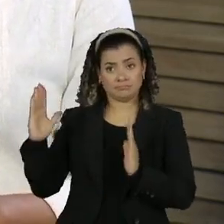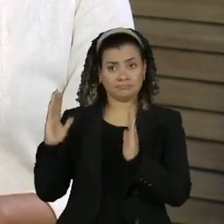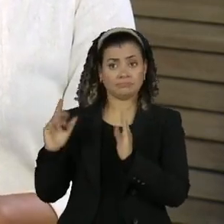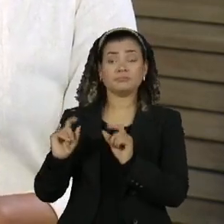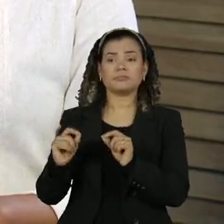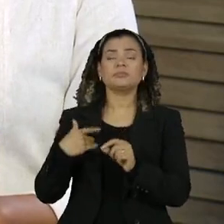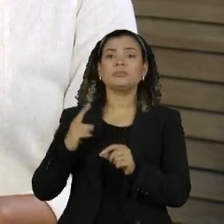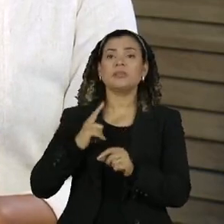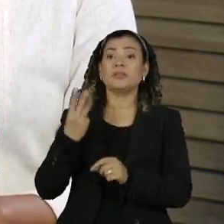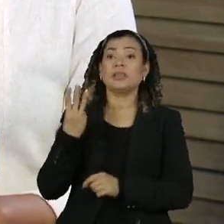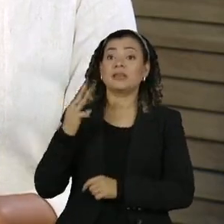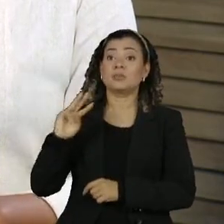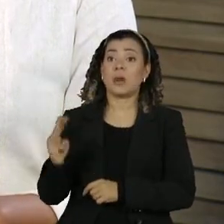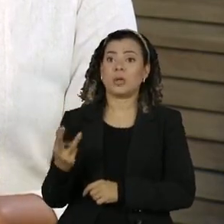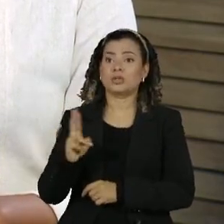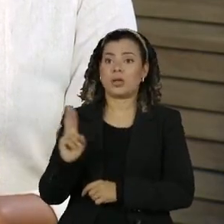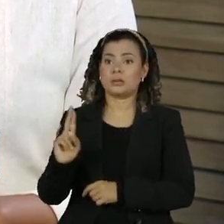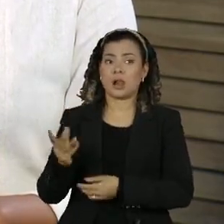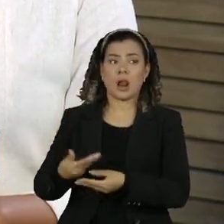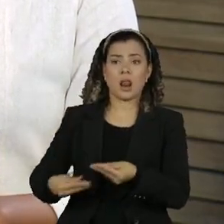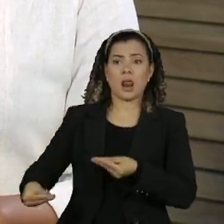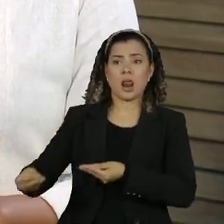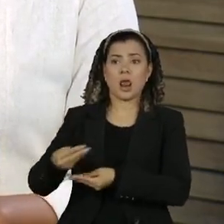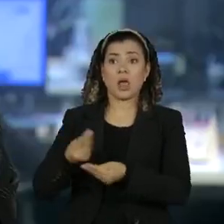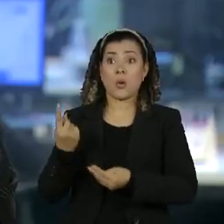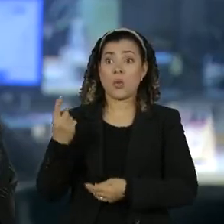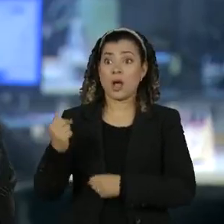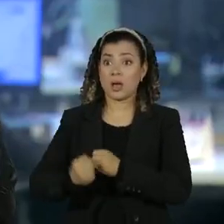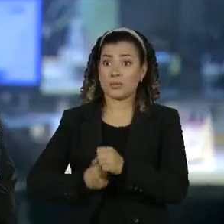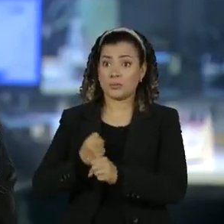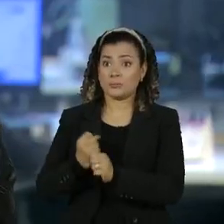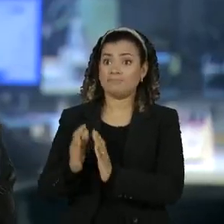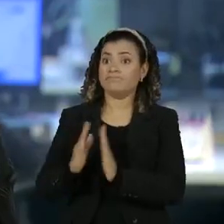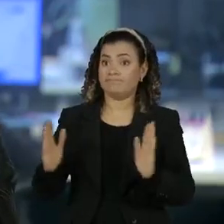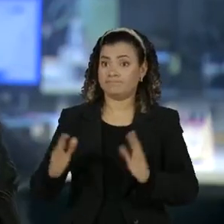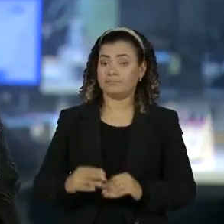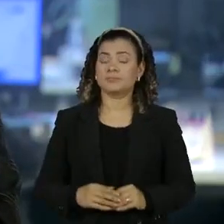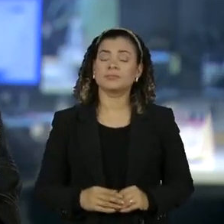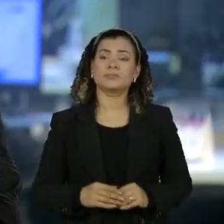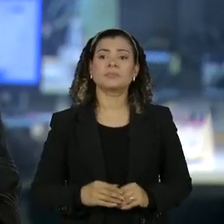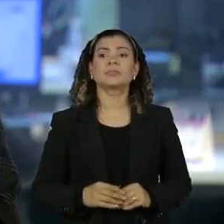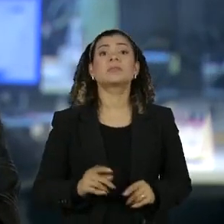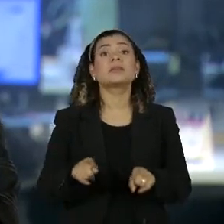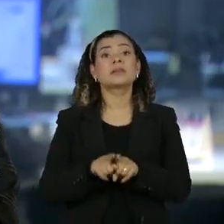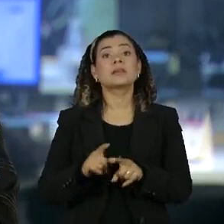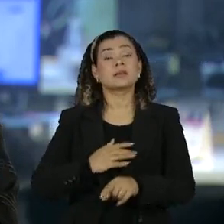mais de 3 milhões de reais em um ano o sargento do exército Luiz Marcos dos